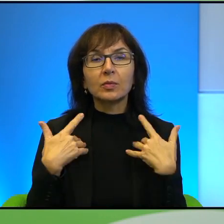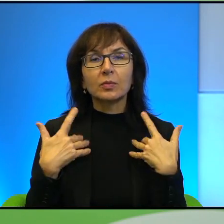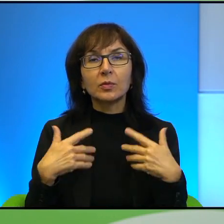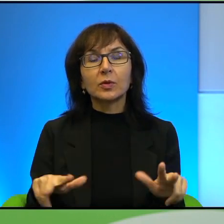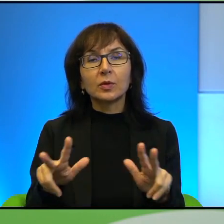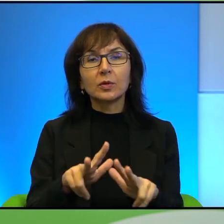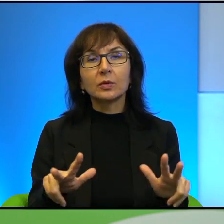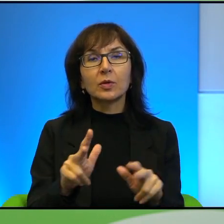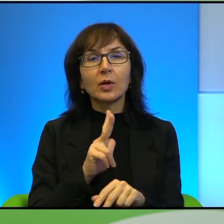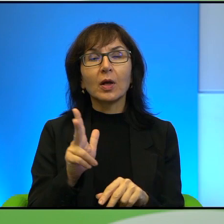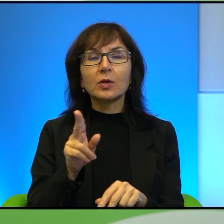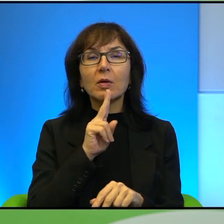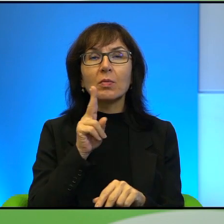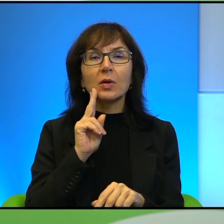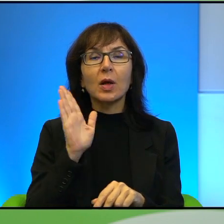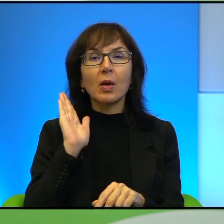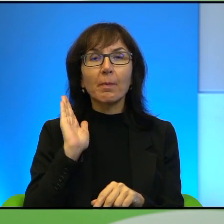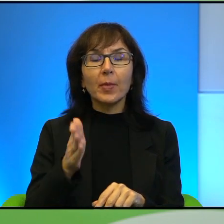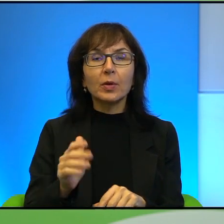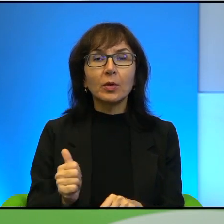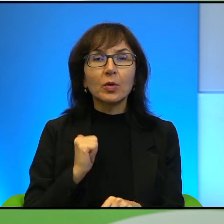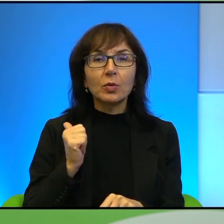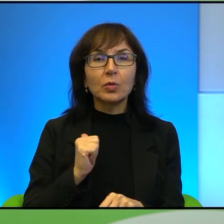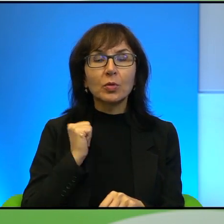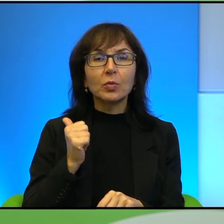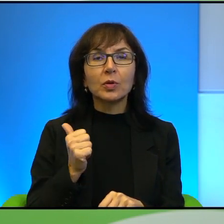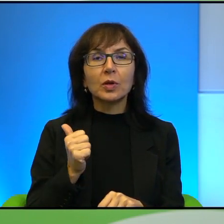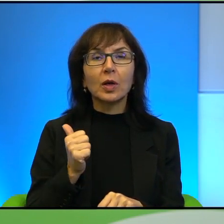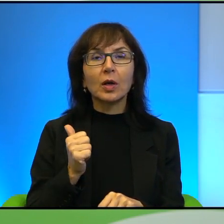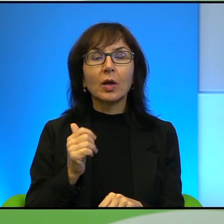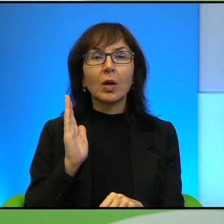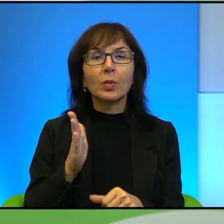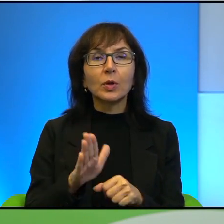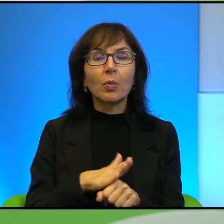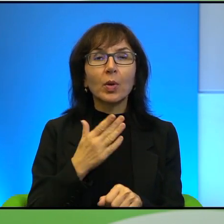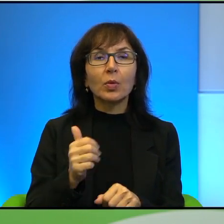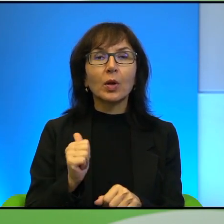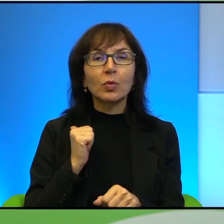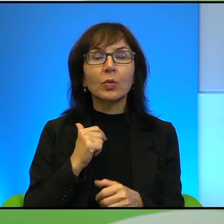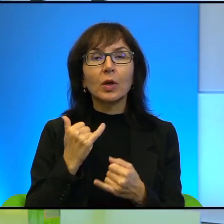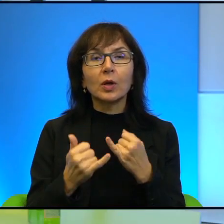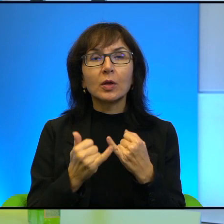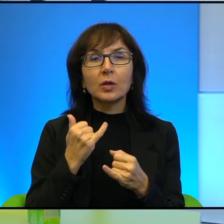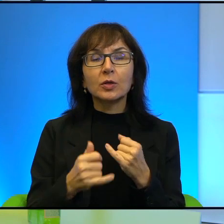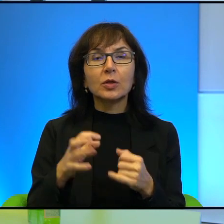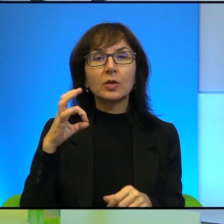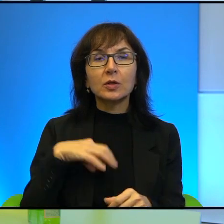Każda matka będzie dumna, najbardziej będzie przepełniona dumą, jeśli jej syn zostanie szachidem, tak, czyli po prostu męczennikiem